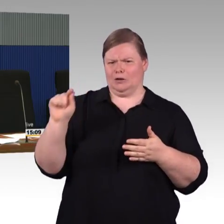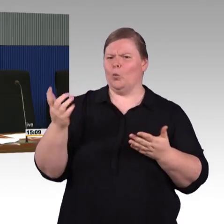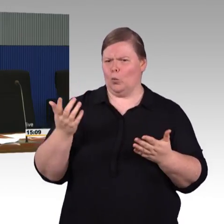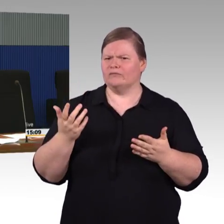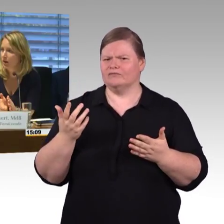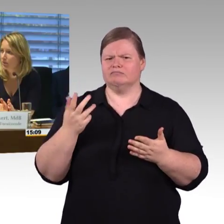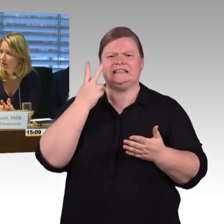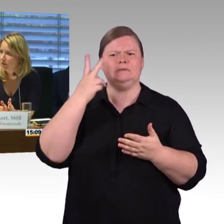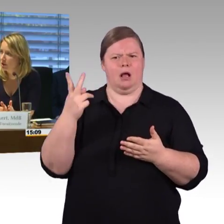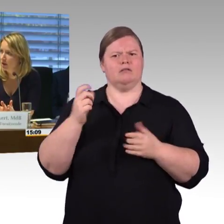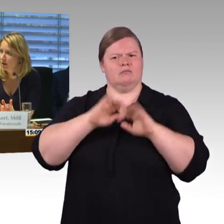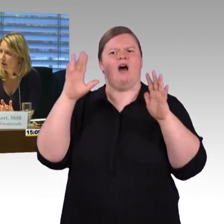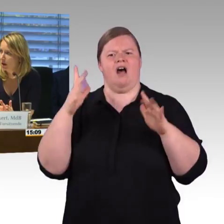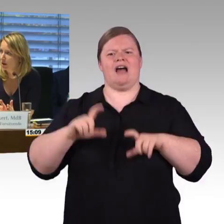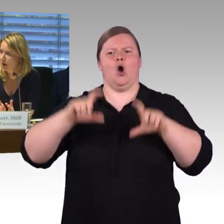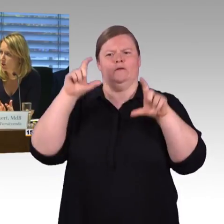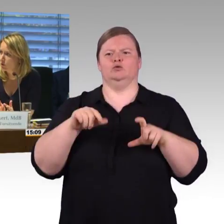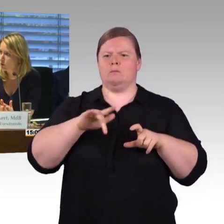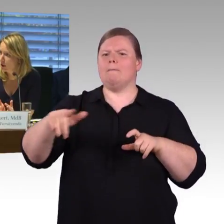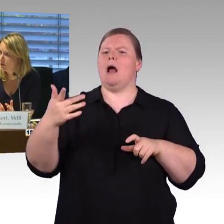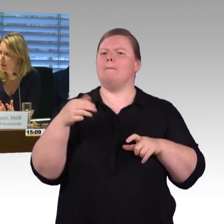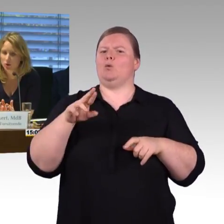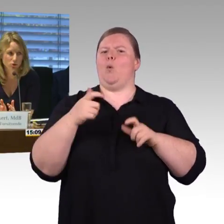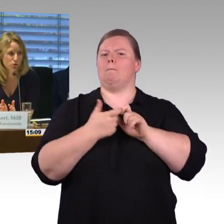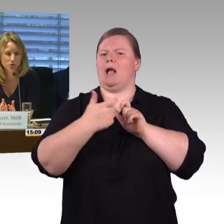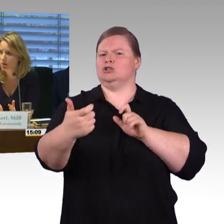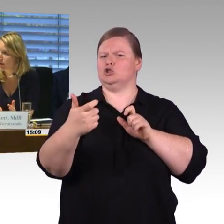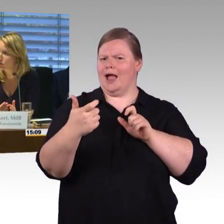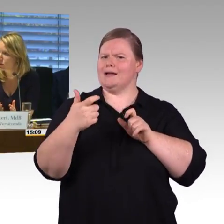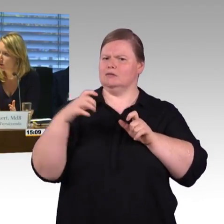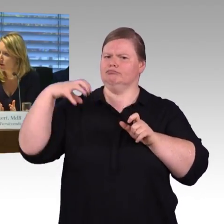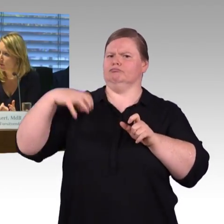(Rednerwechsel) Okay. Jetzt waren die Sachverständigen recht lange dran, ich würde vorschlagen, wir machen eine kurze zweite Runde